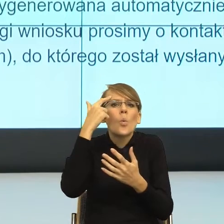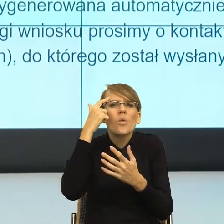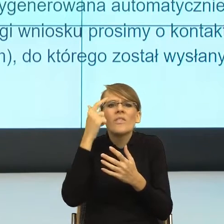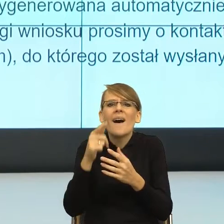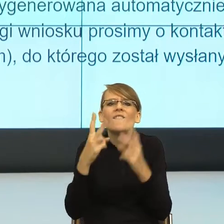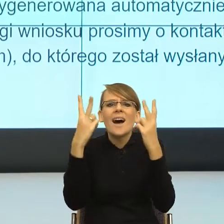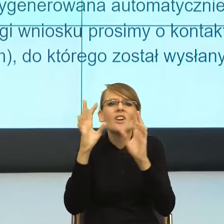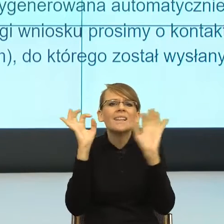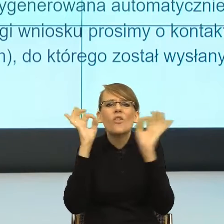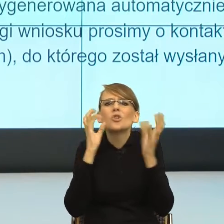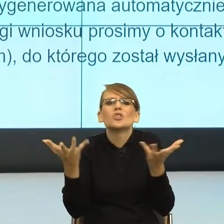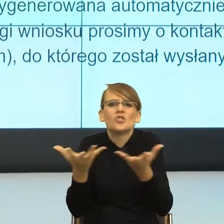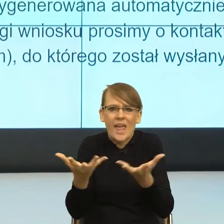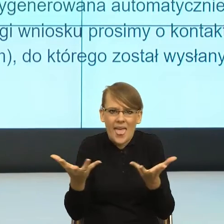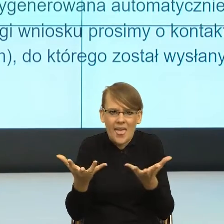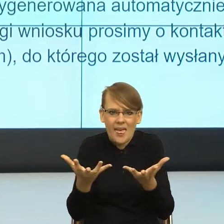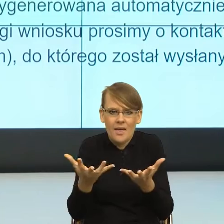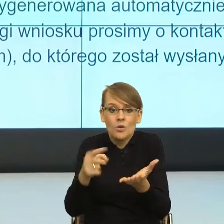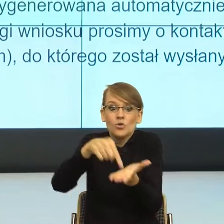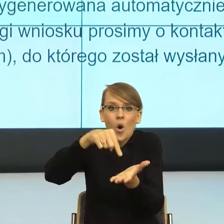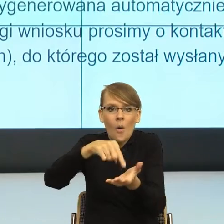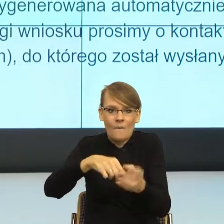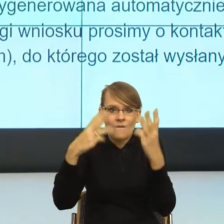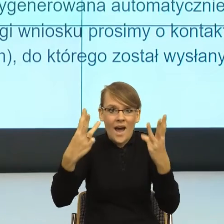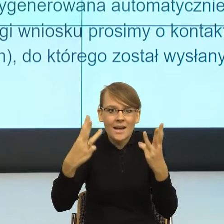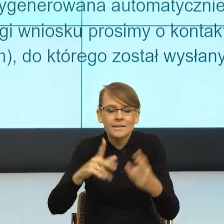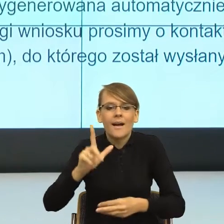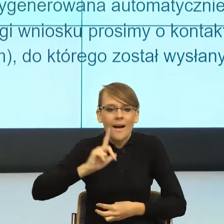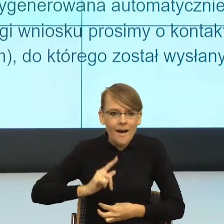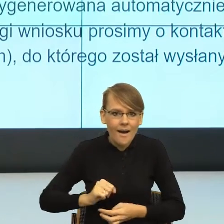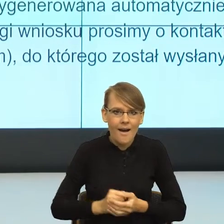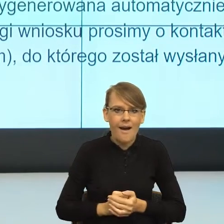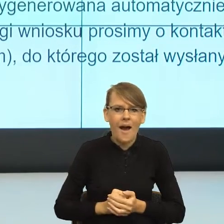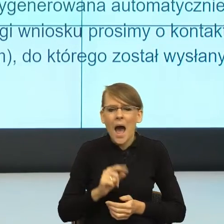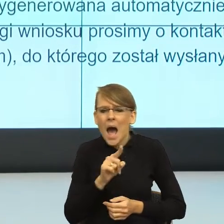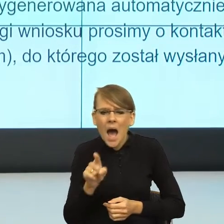i mówi to jest dla ciebie istotne. A które elementy daję w tło z